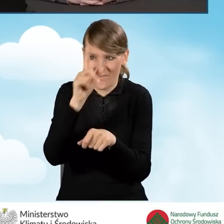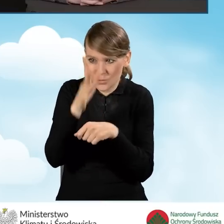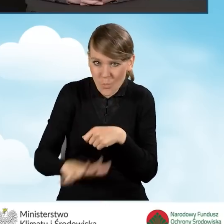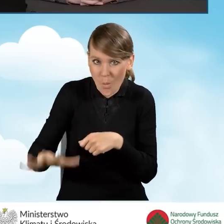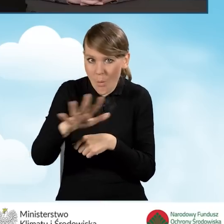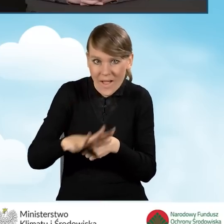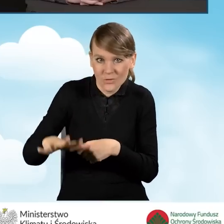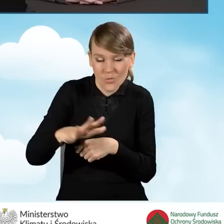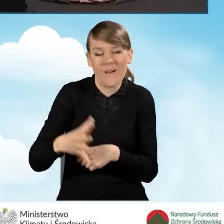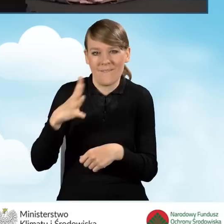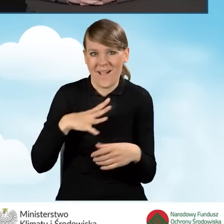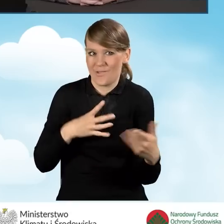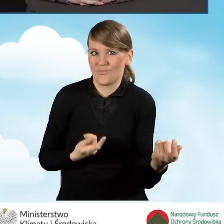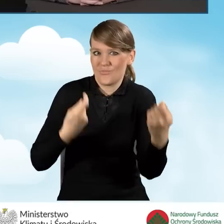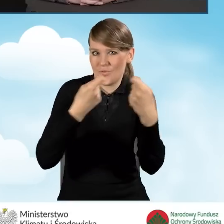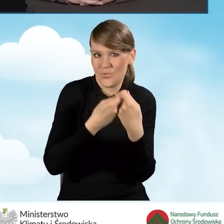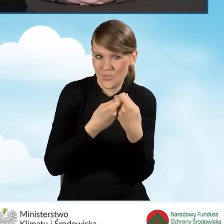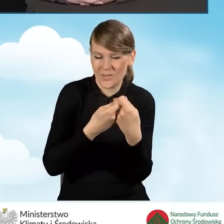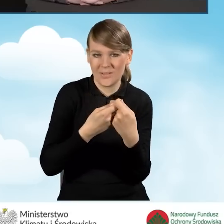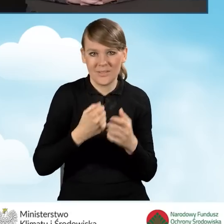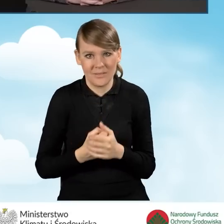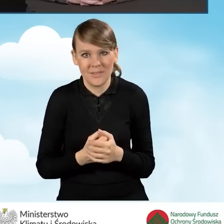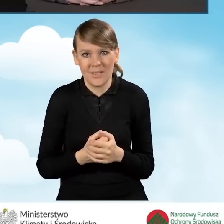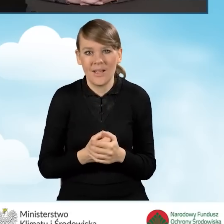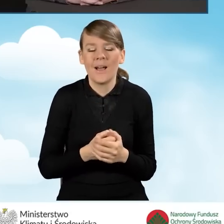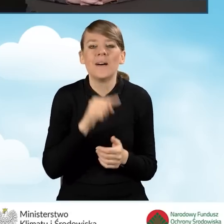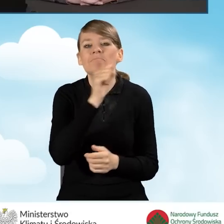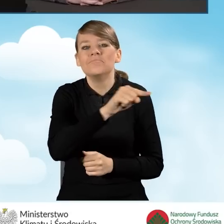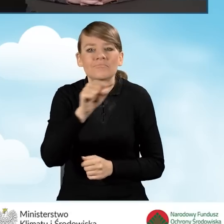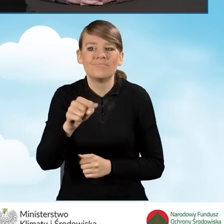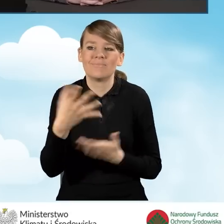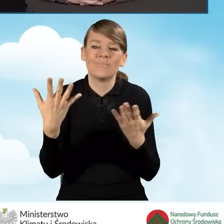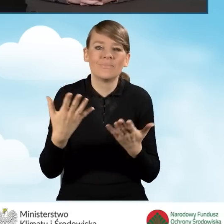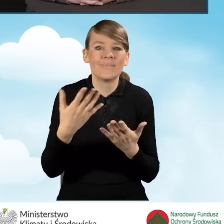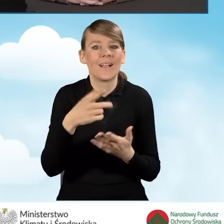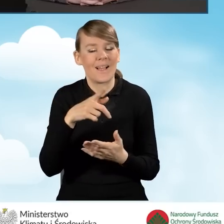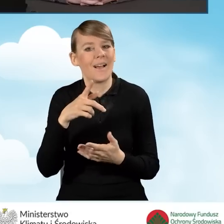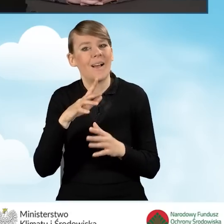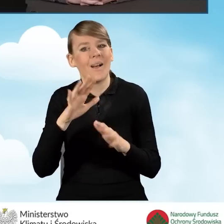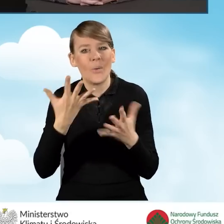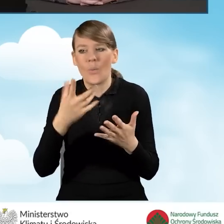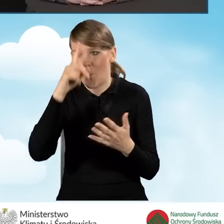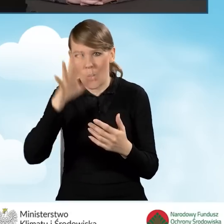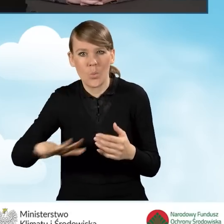i takimi ludźmi, którzy są cenieni w danej w danej społeczności,